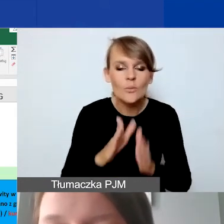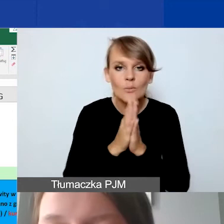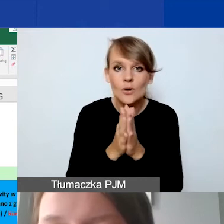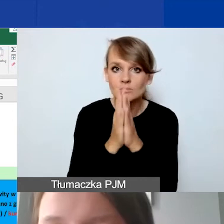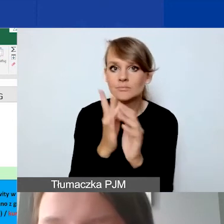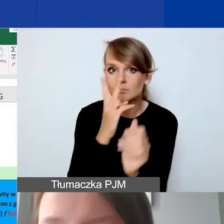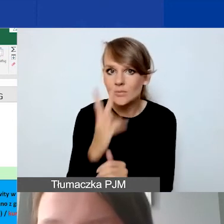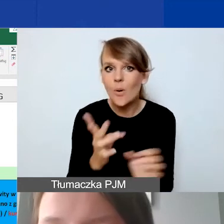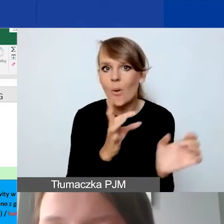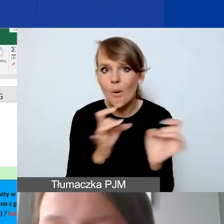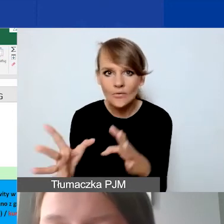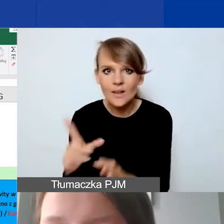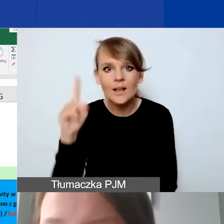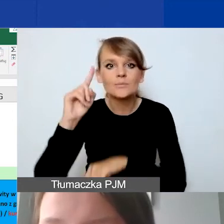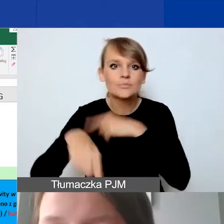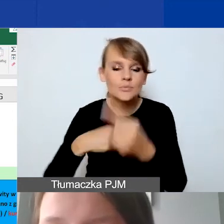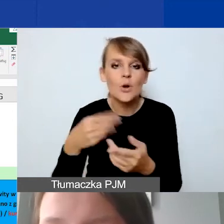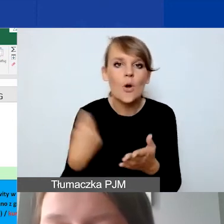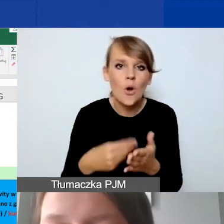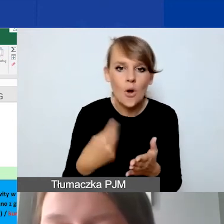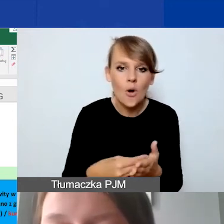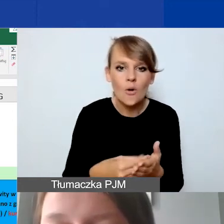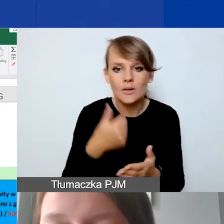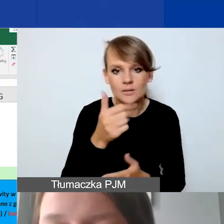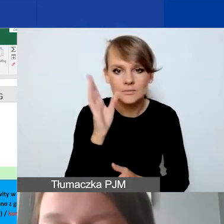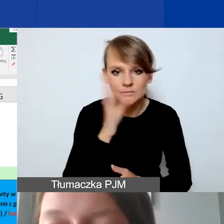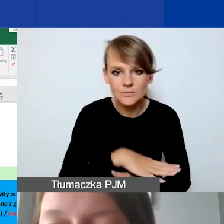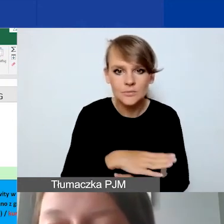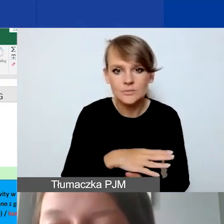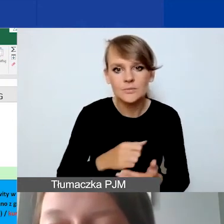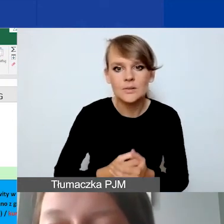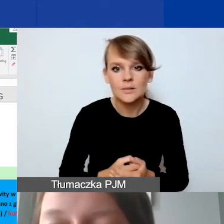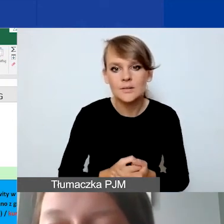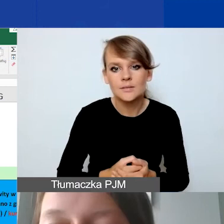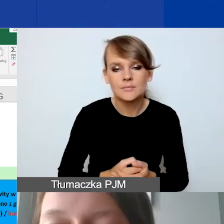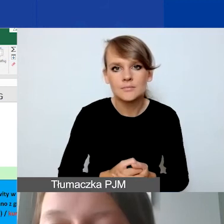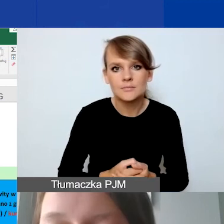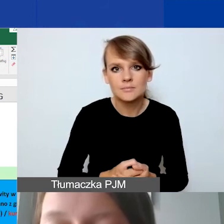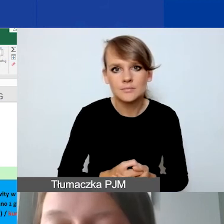że od razu mamy przeliczanie koszt jednostkowy w kwocie euro